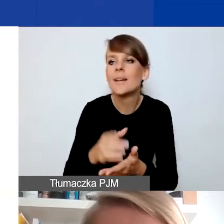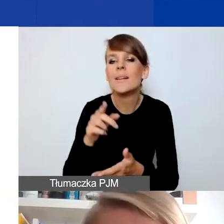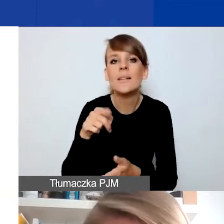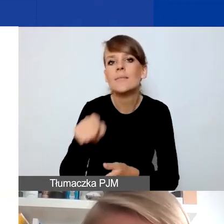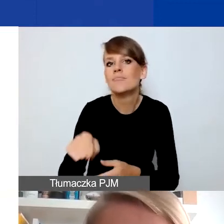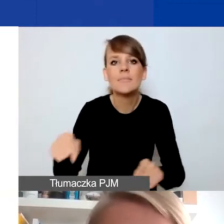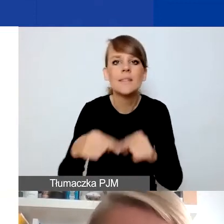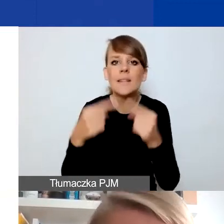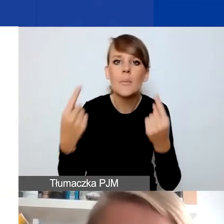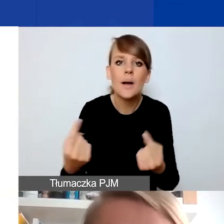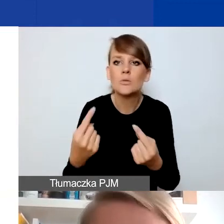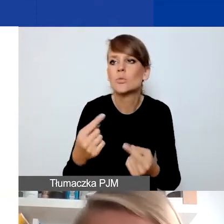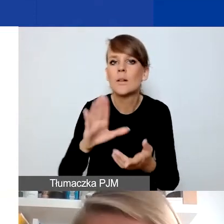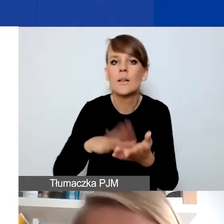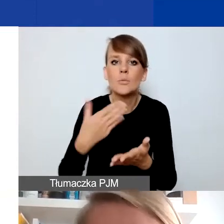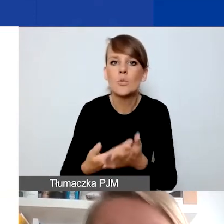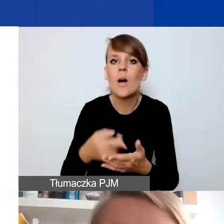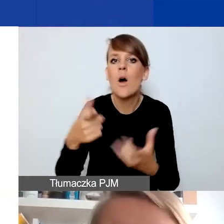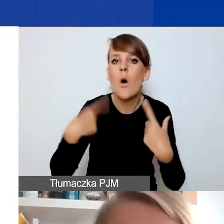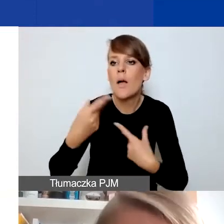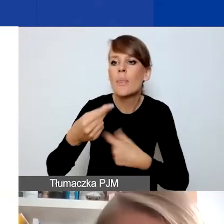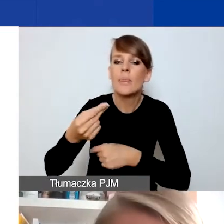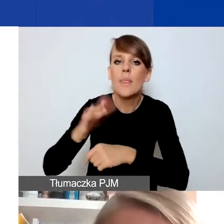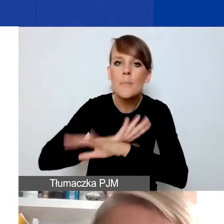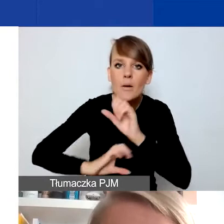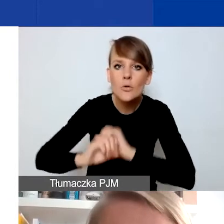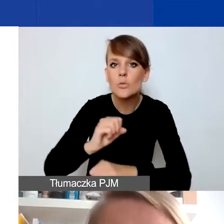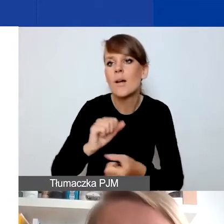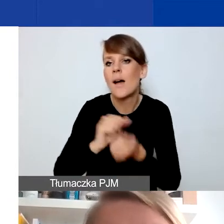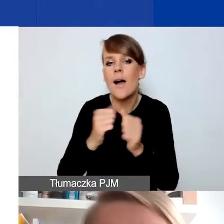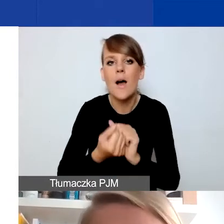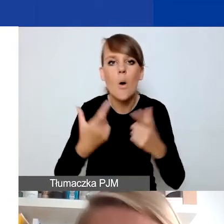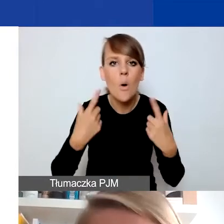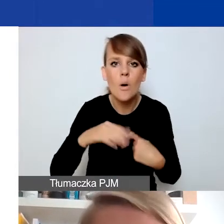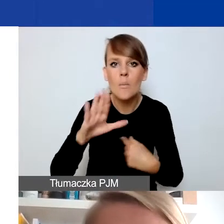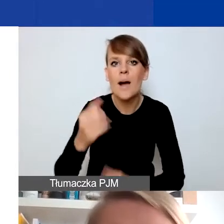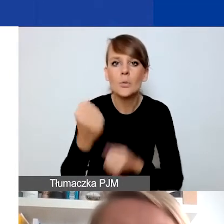które np. osobom z niepełnosprawnościami albo znajdującym się w trudnej sytuacji zdrowotnej